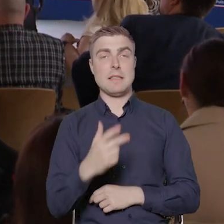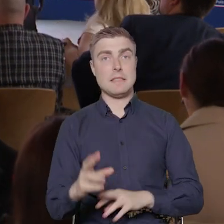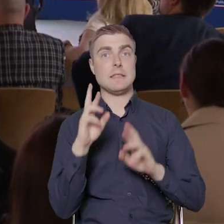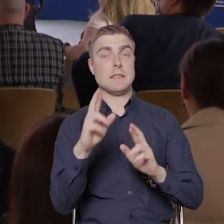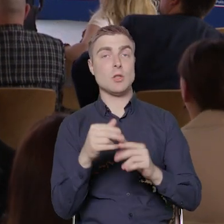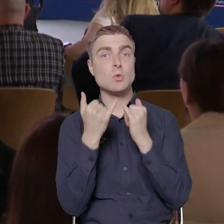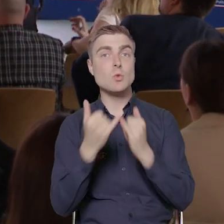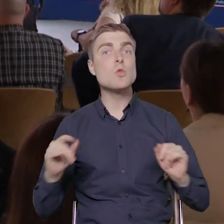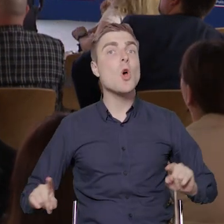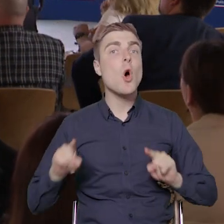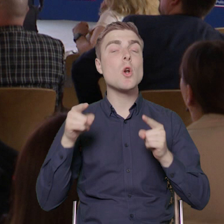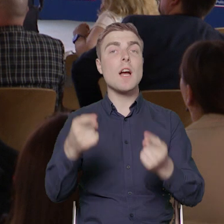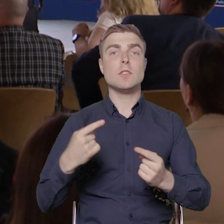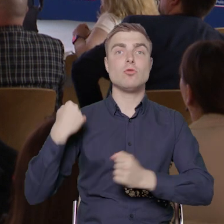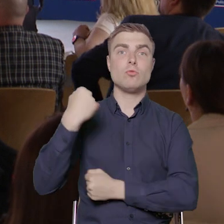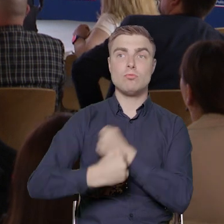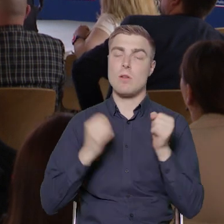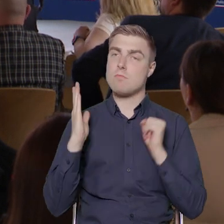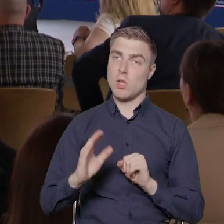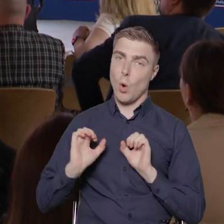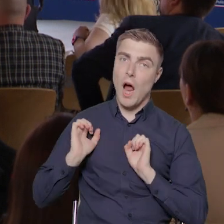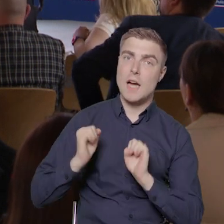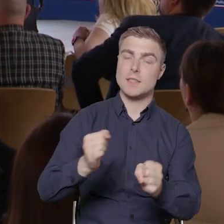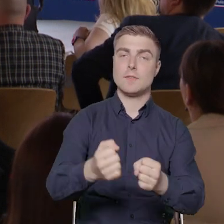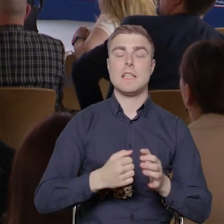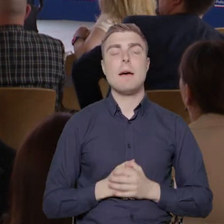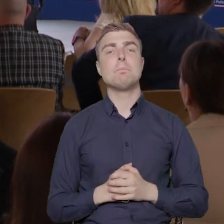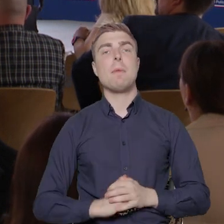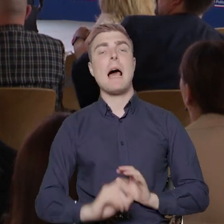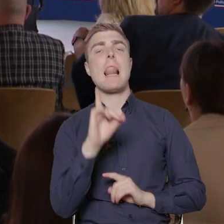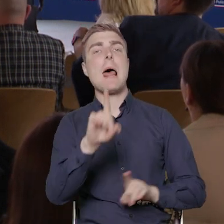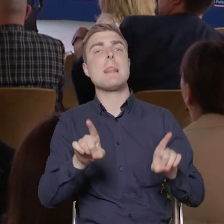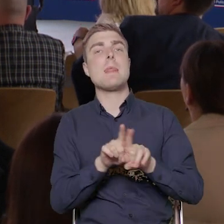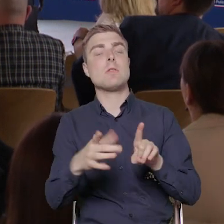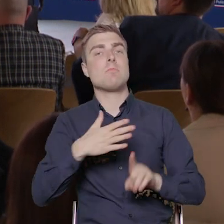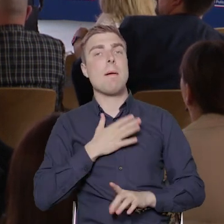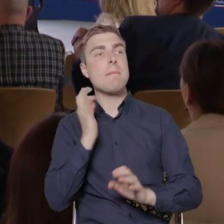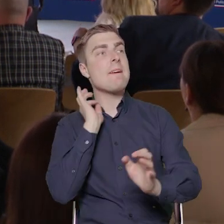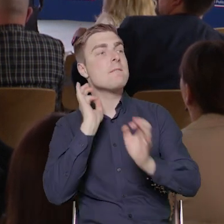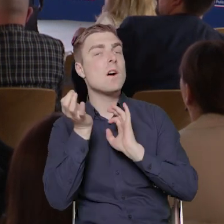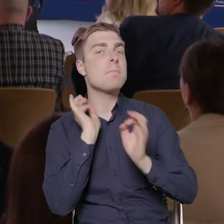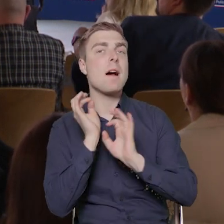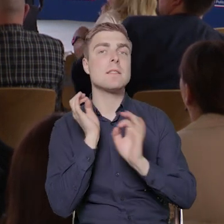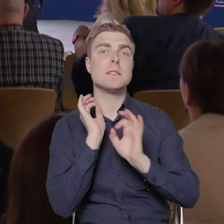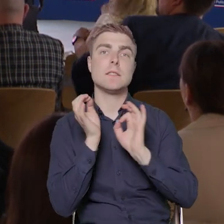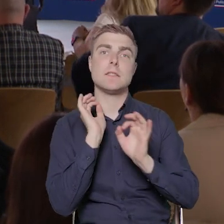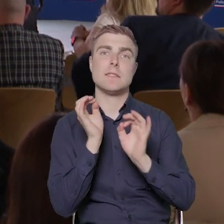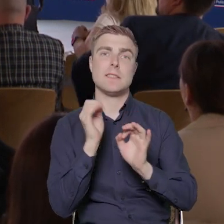które na tym polu pracują. Ale też mamy jakieś informacje. Zdradzę tutaj tajemnicę,